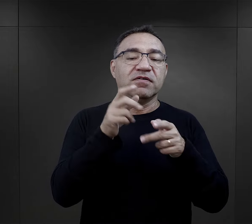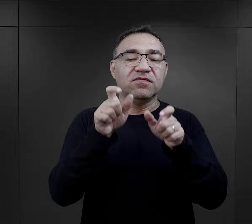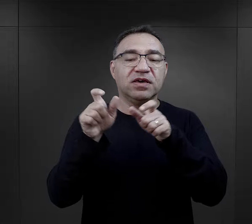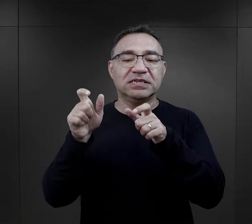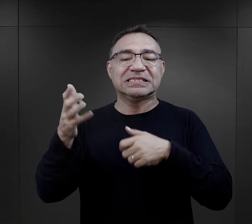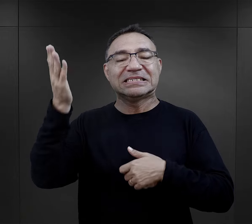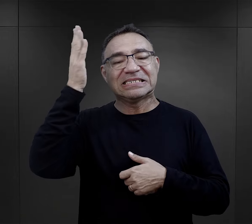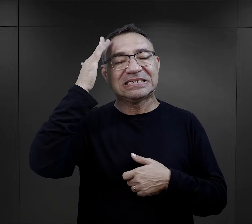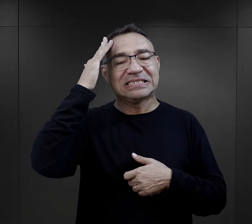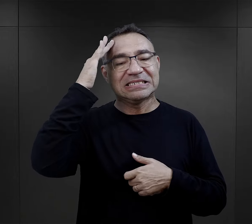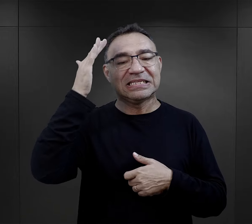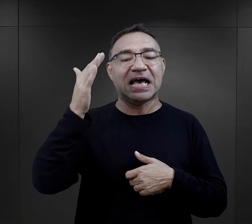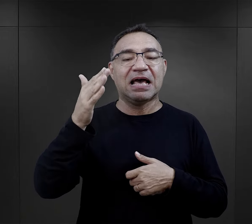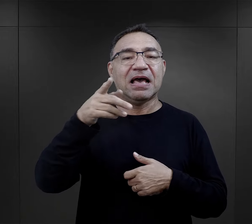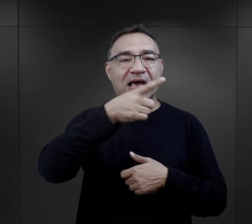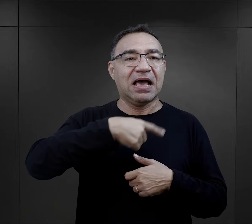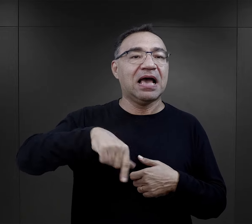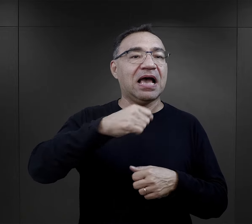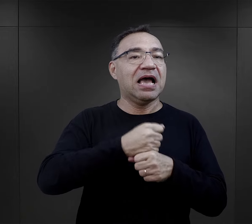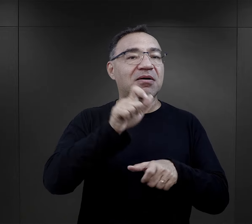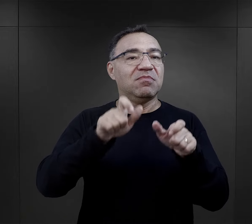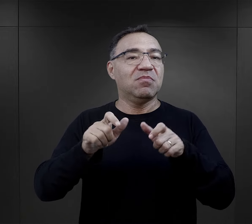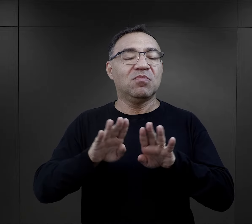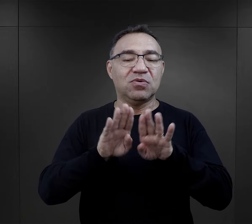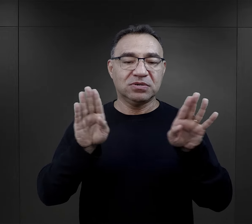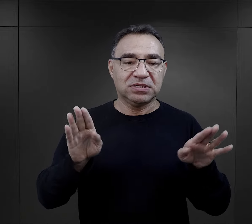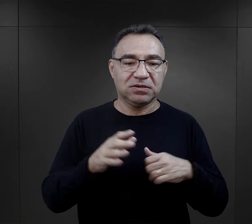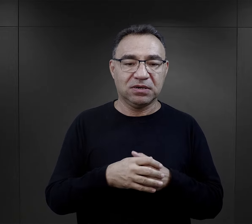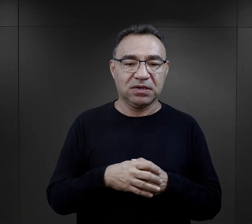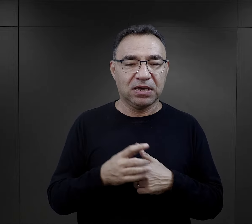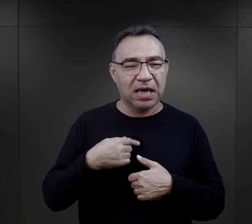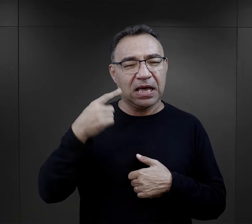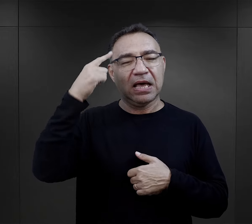łatwiej można było pytać więźnia, który był znany pracownikom Muzeum.